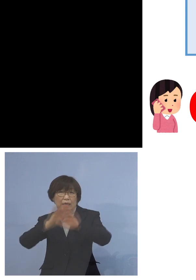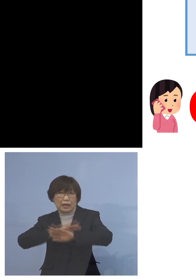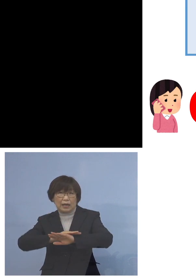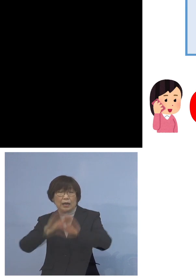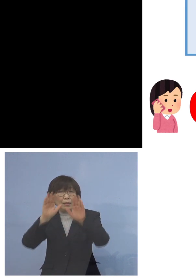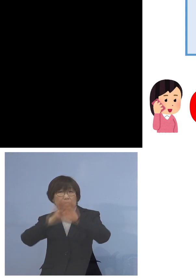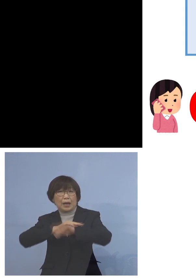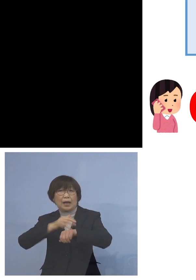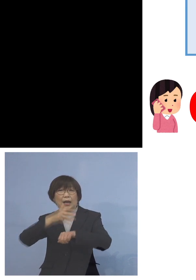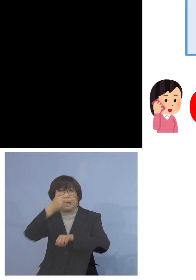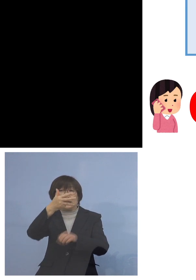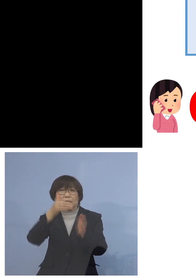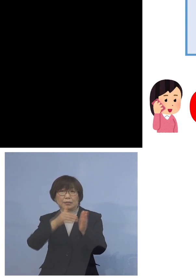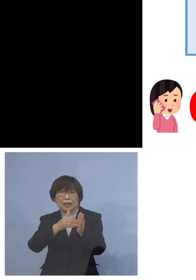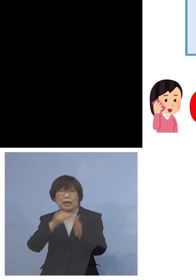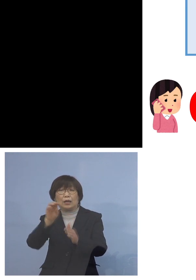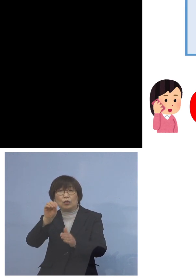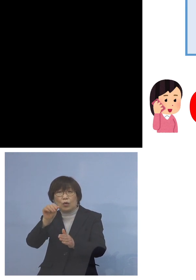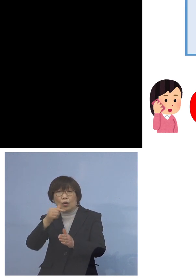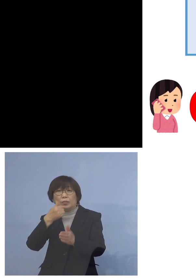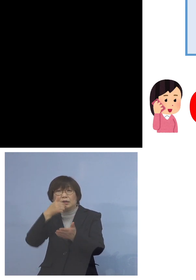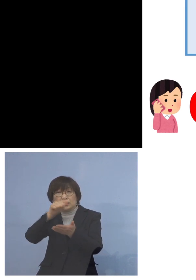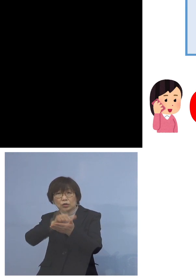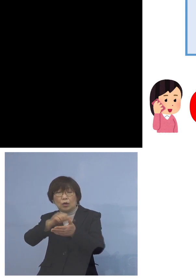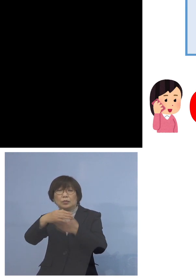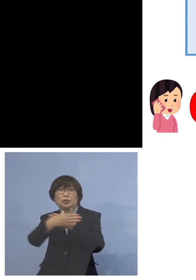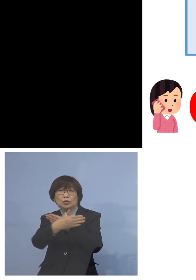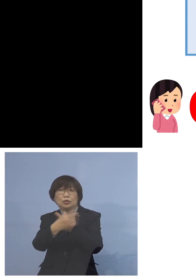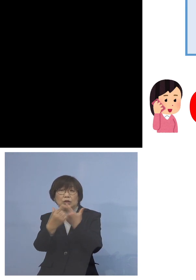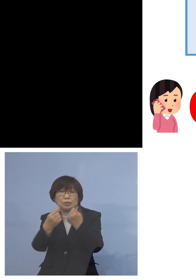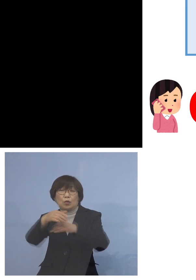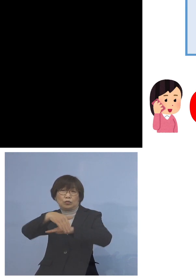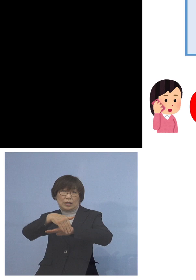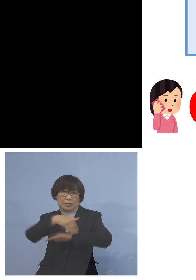土日、祝日も受付を行っております なおインターネットの